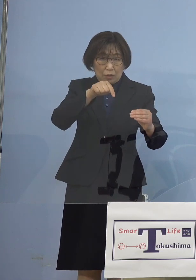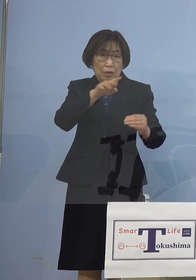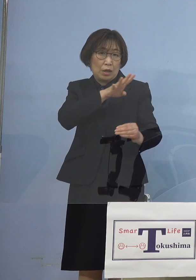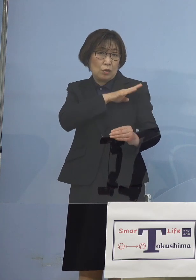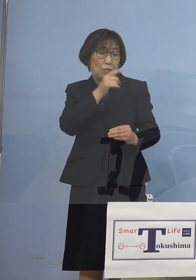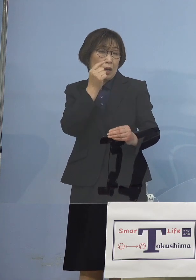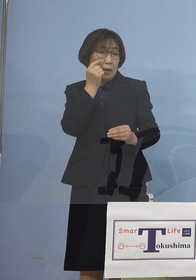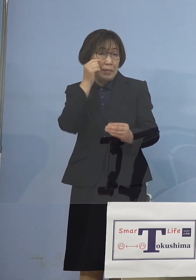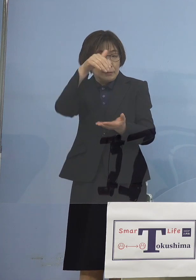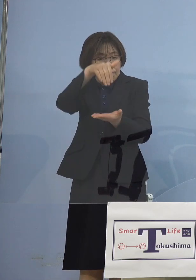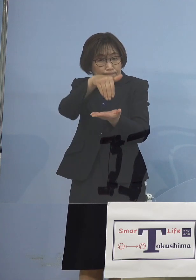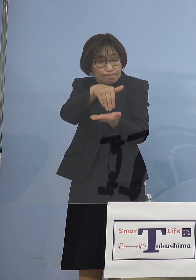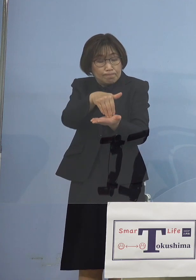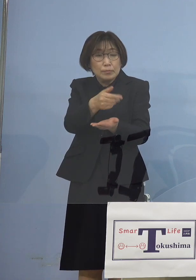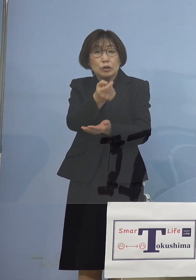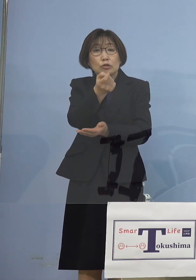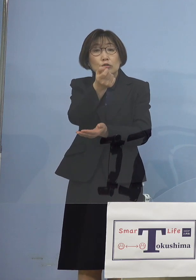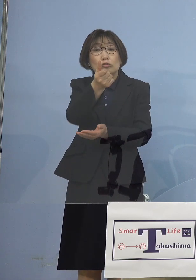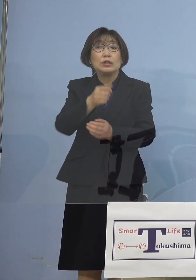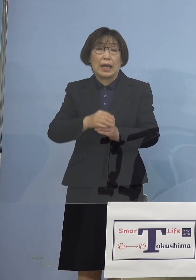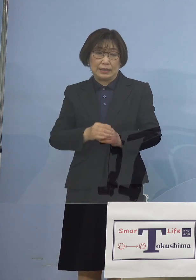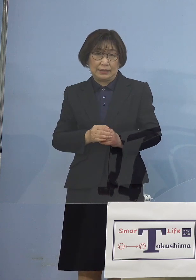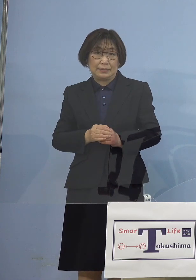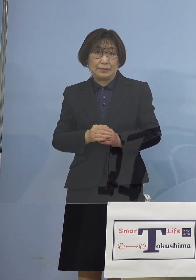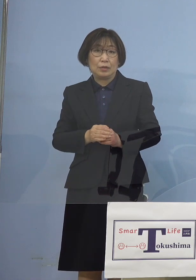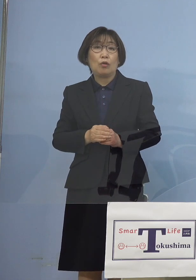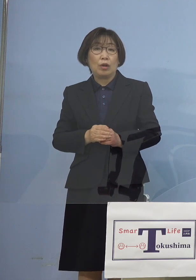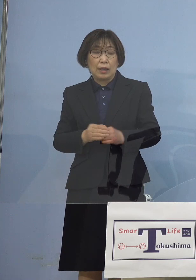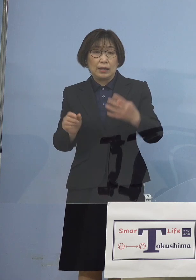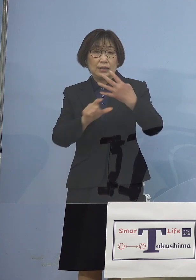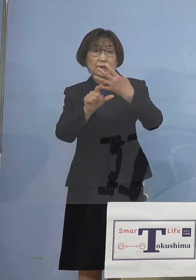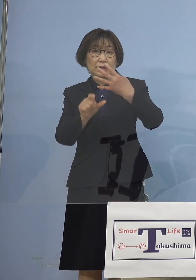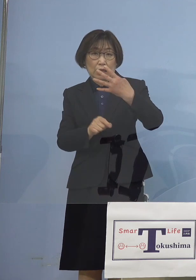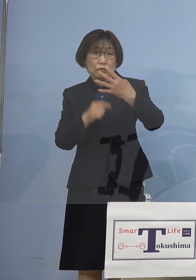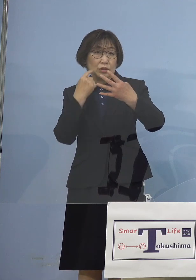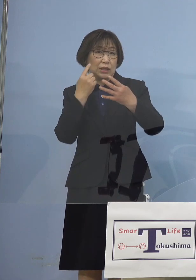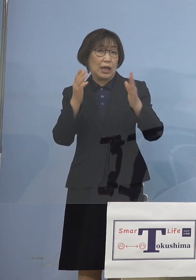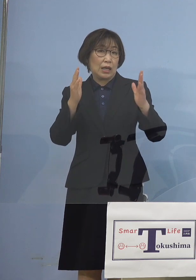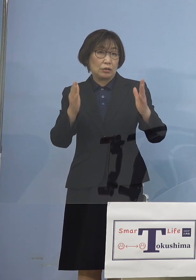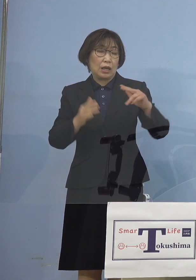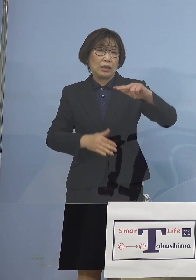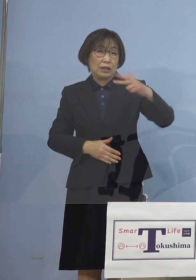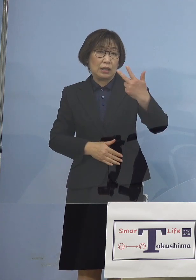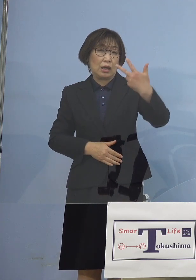ただこの4月 1か月間で773名